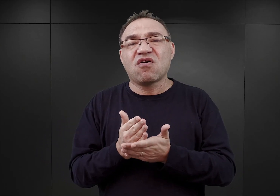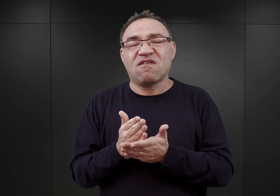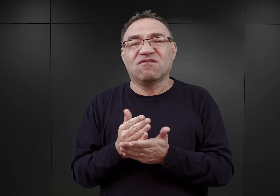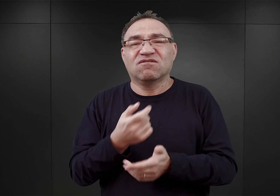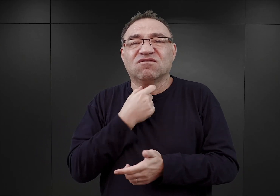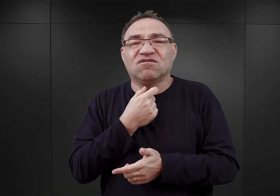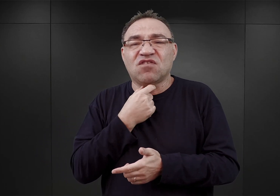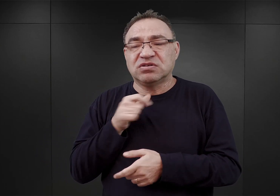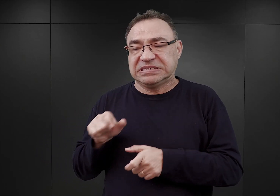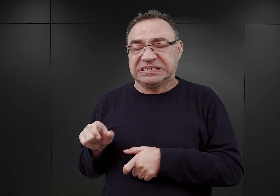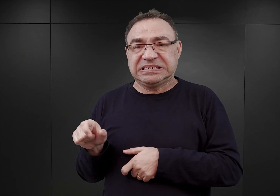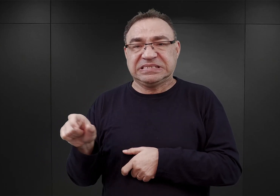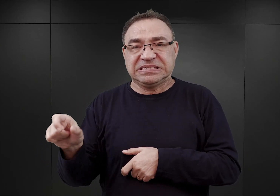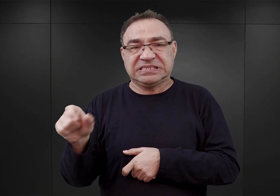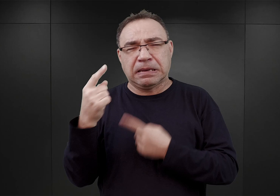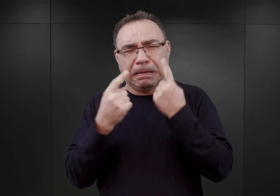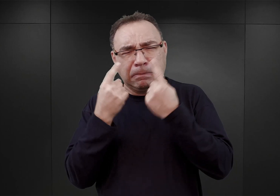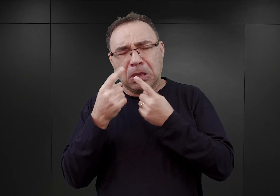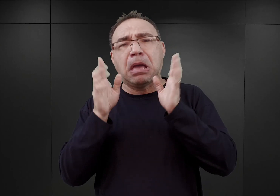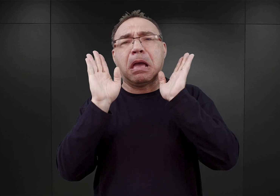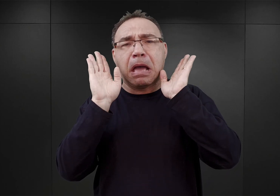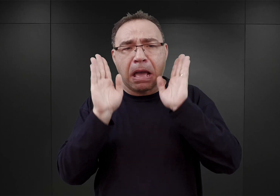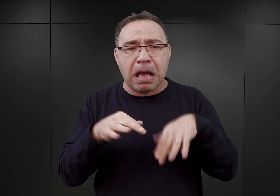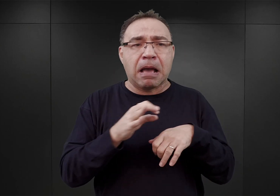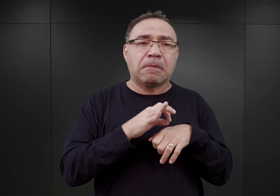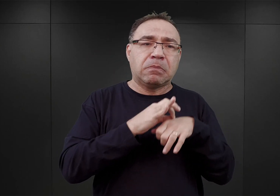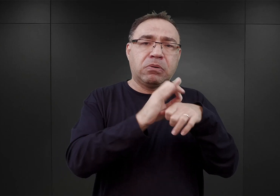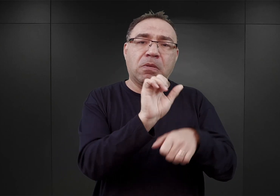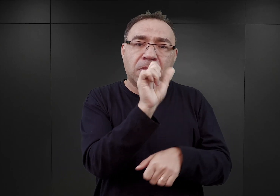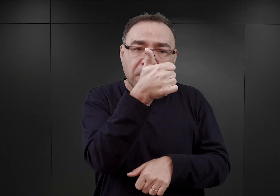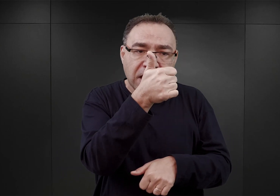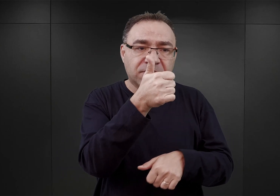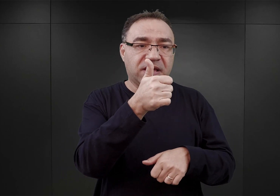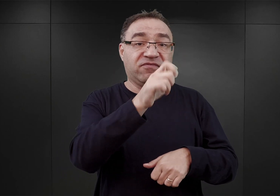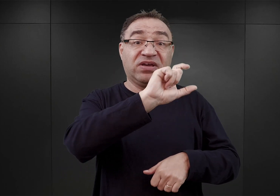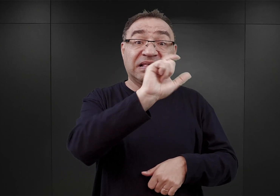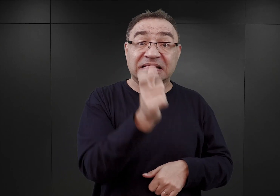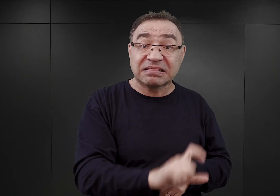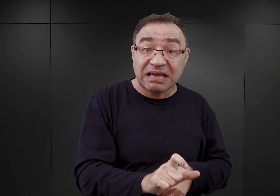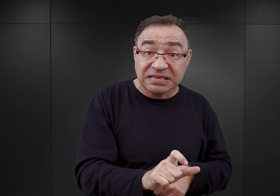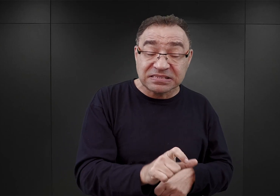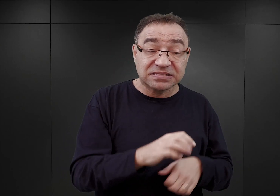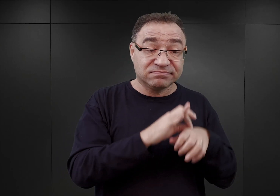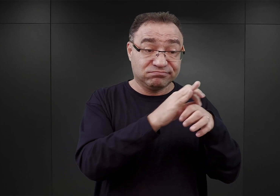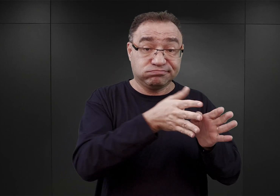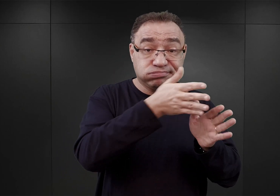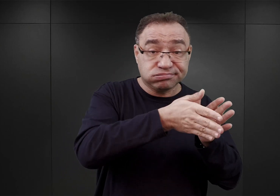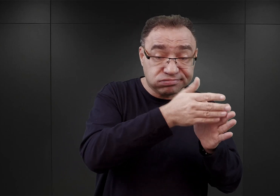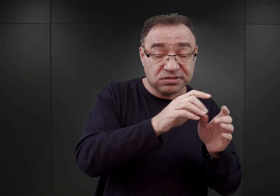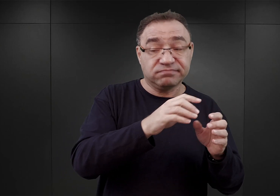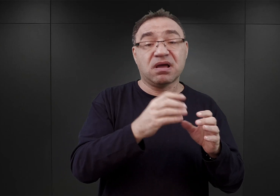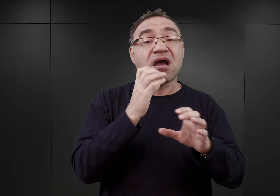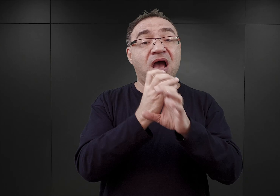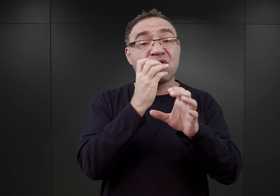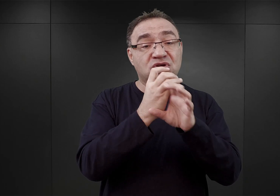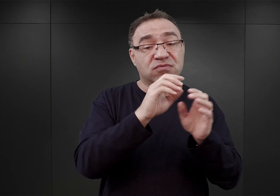. Glücks uważał, że będzie można więźniów dowozić najpierw koleją do Gdańska, z Gdańska autobusami do Wisły,